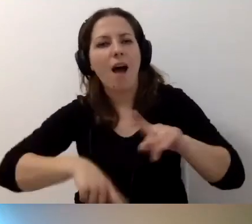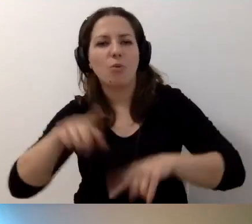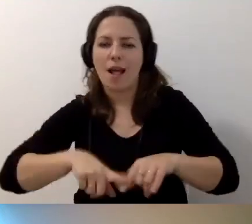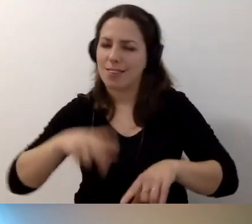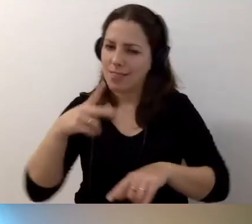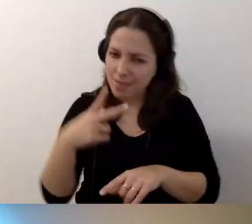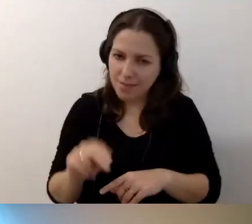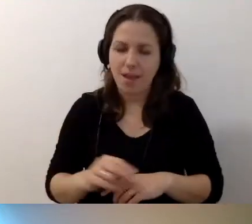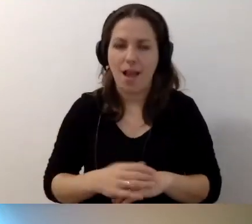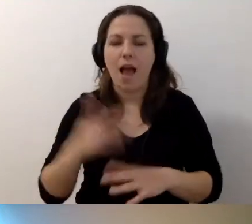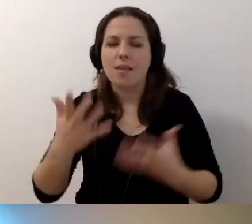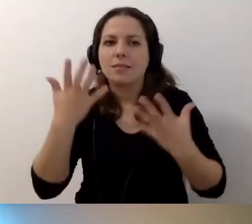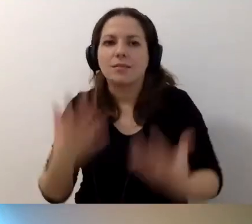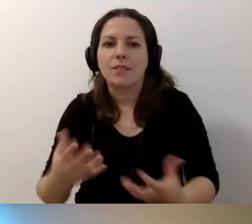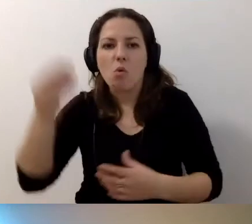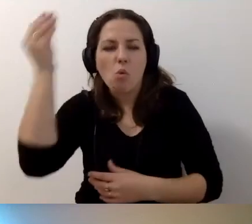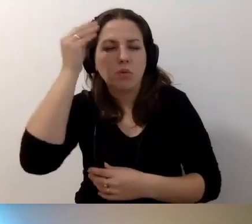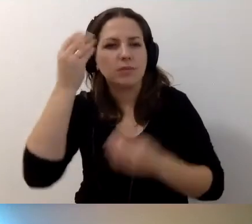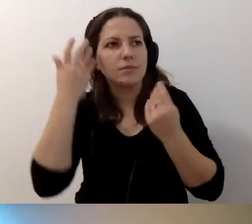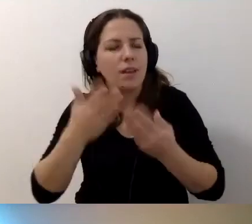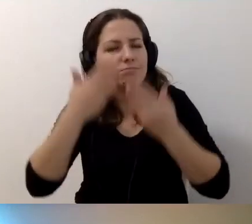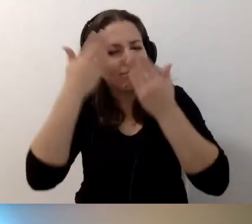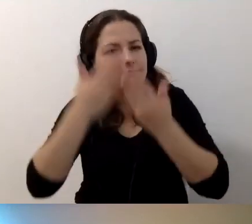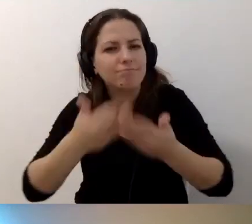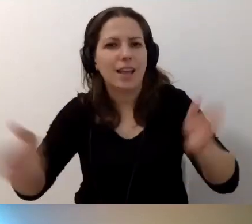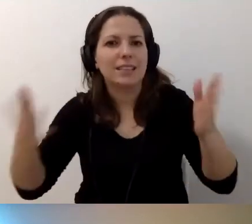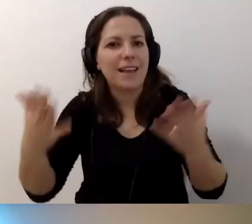ale chce się uczyć i poszerzyć horyzonty. Chce wiedzieć więcej.